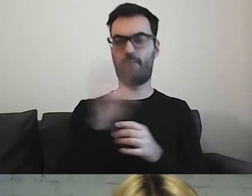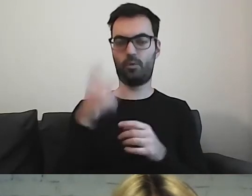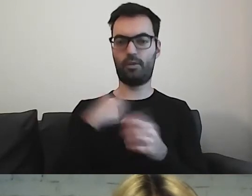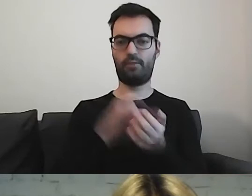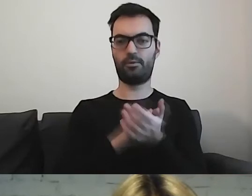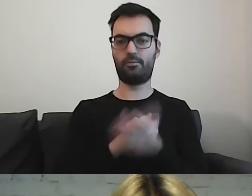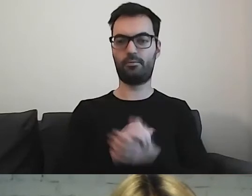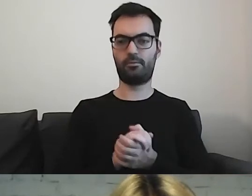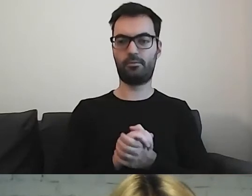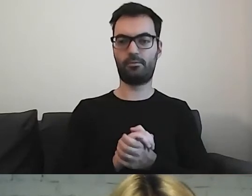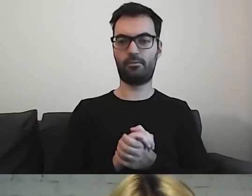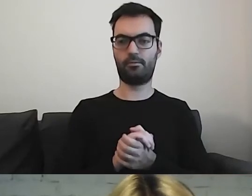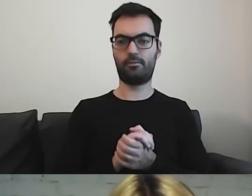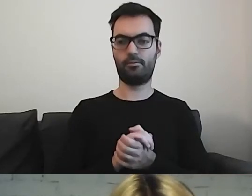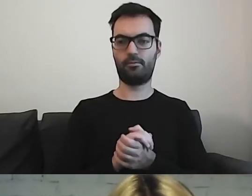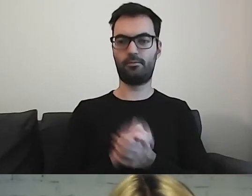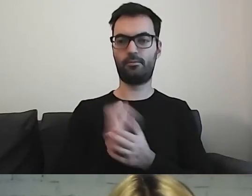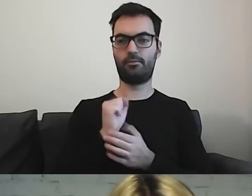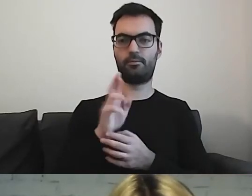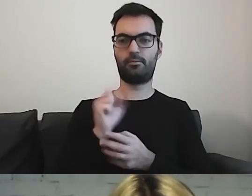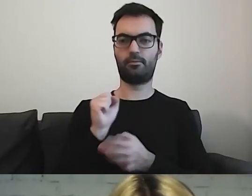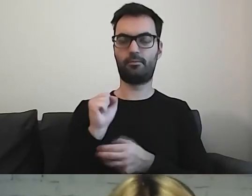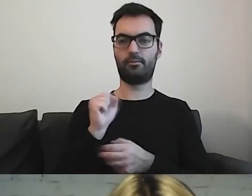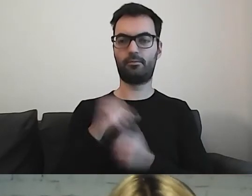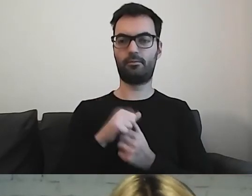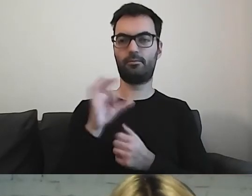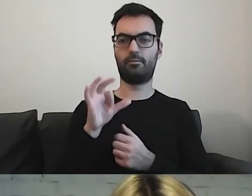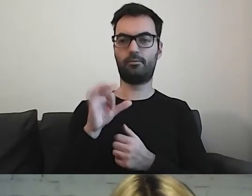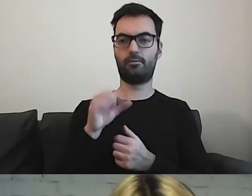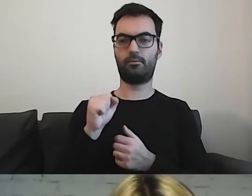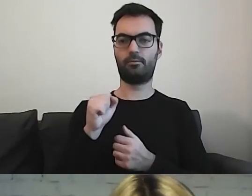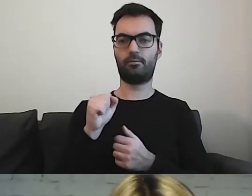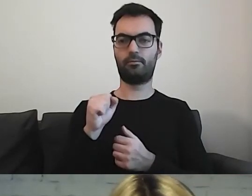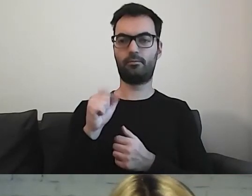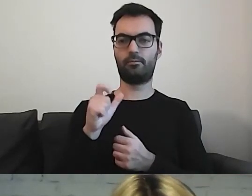A-R-A-S-A-C.